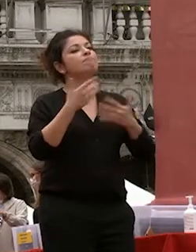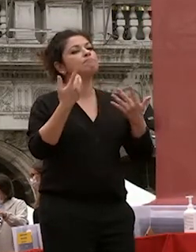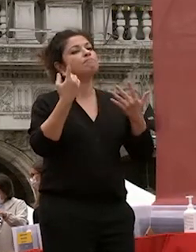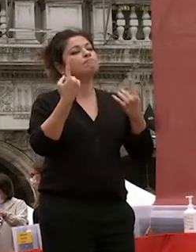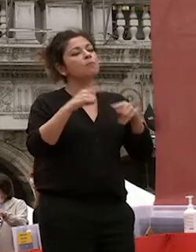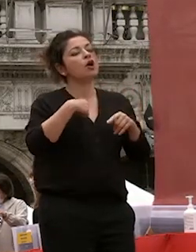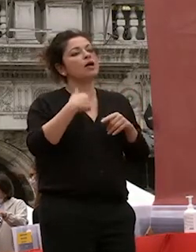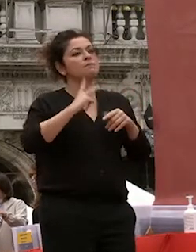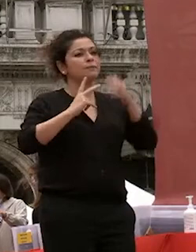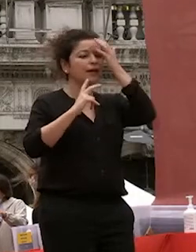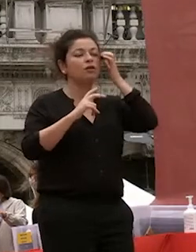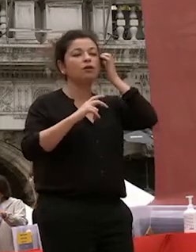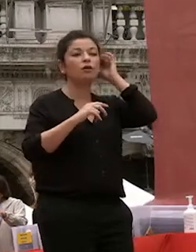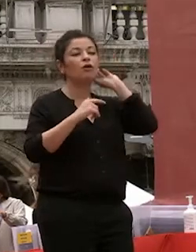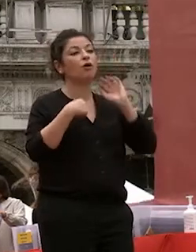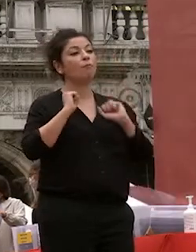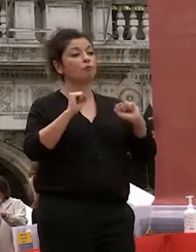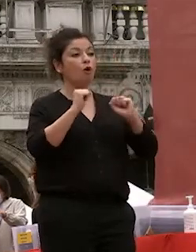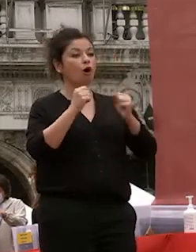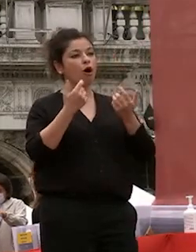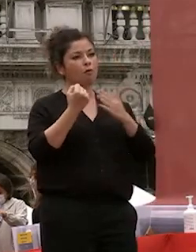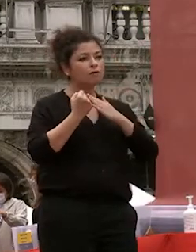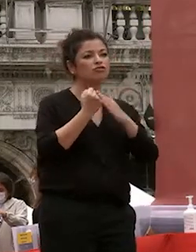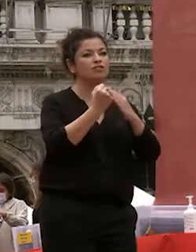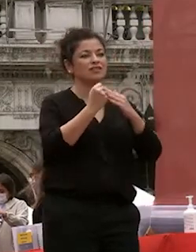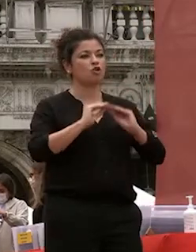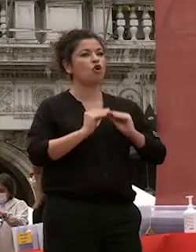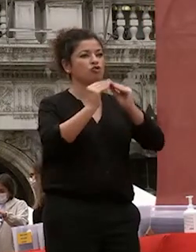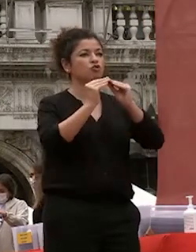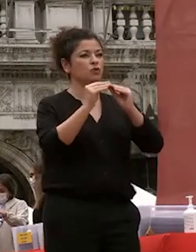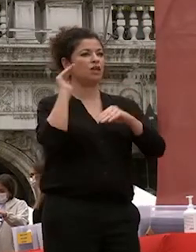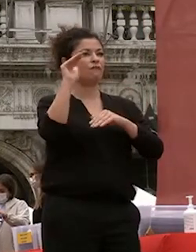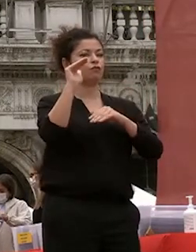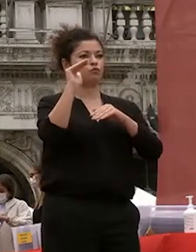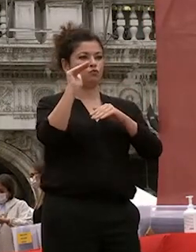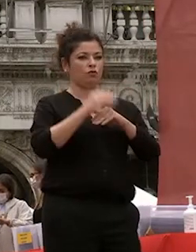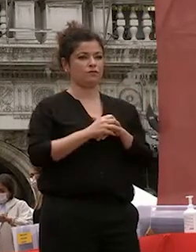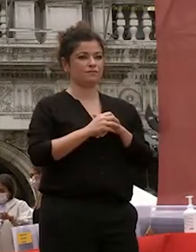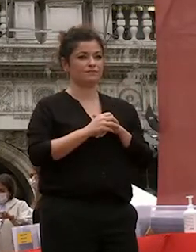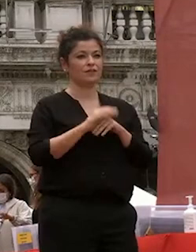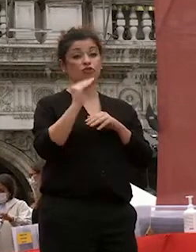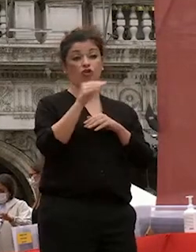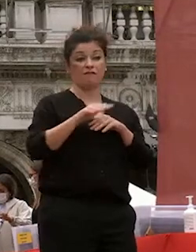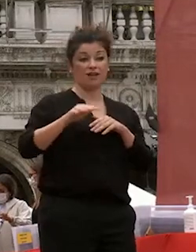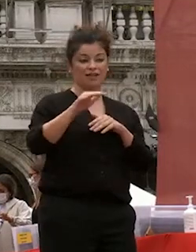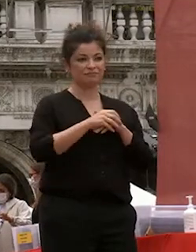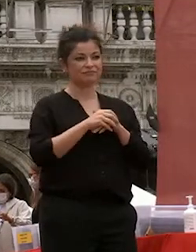il futuro di voi giovani e il futuro dei giovani che seguiranno a voi la vita